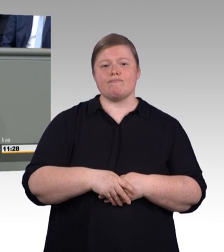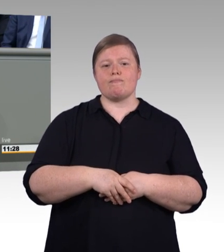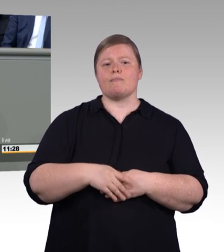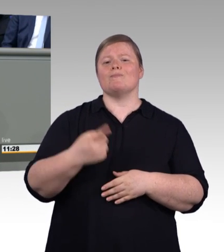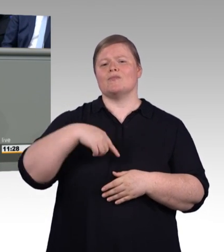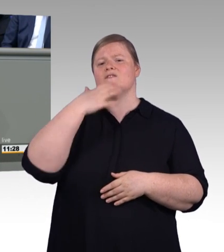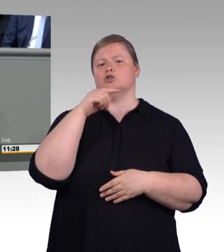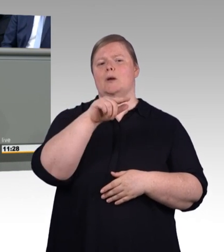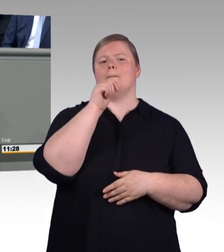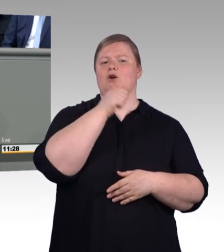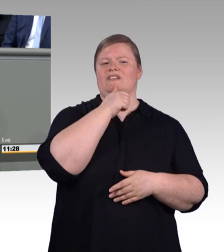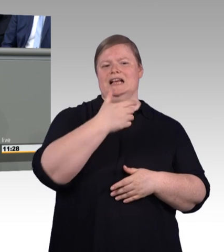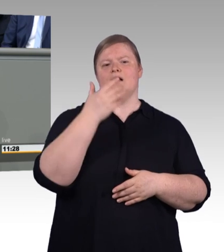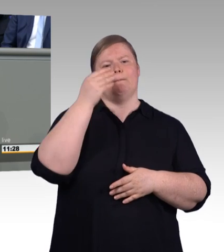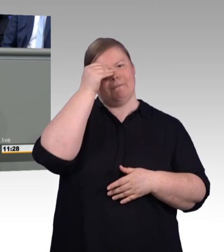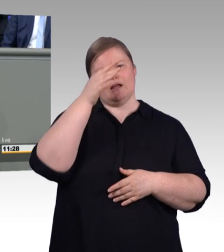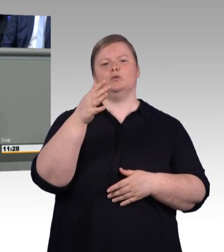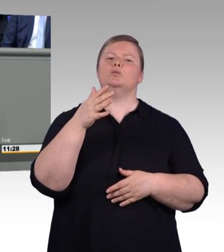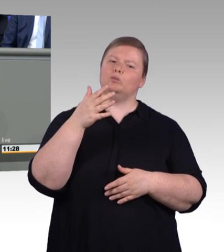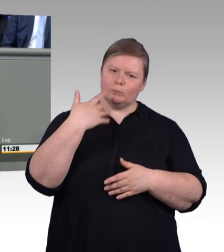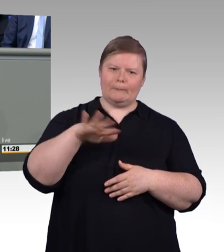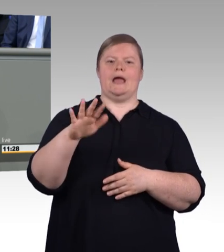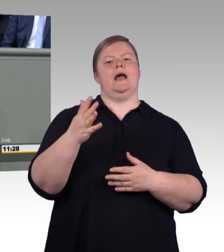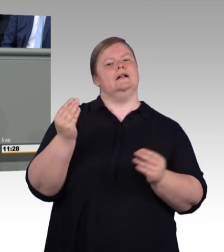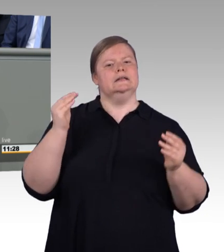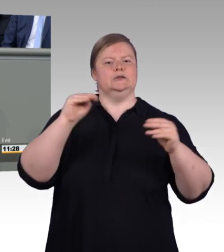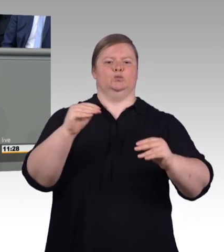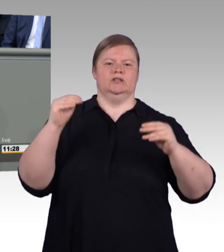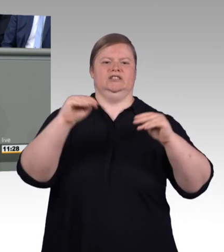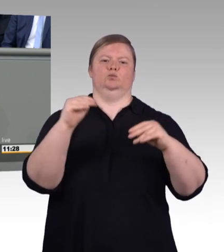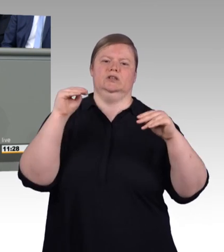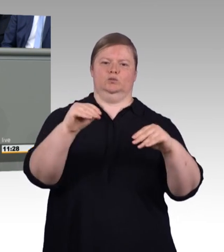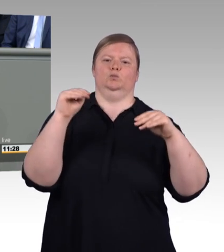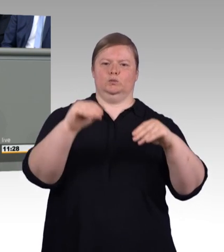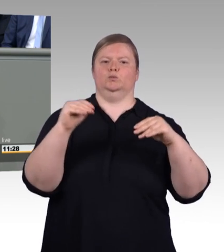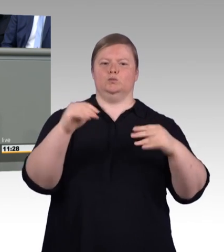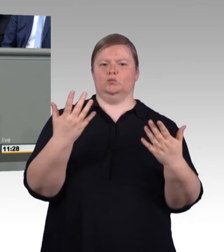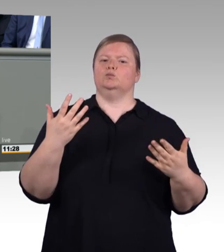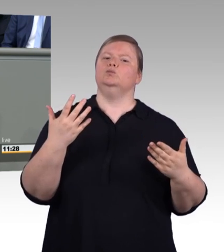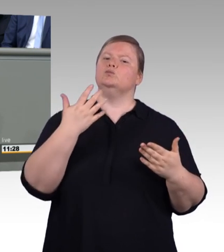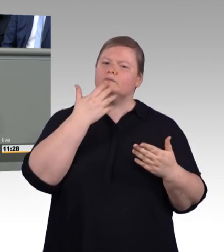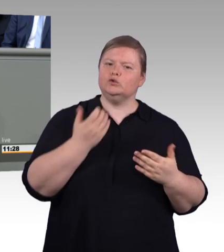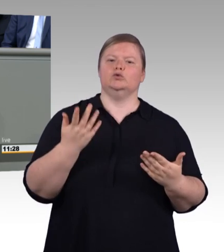(Beifall) Wir zeigen: